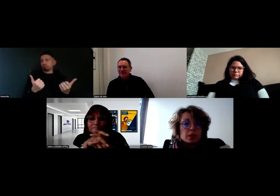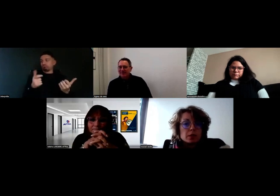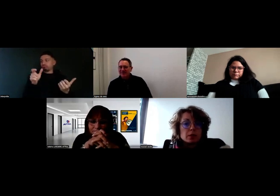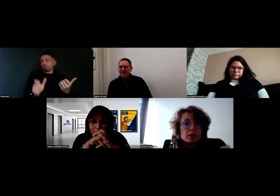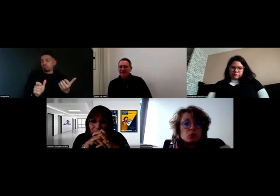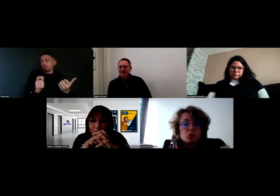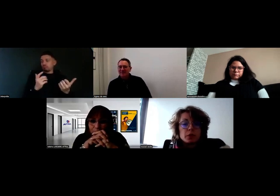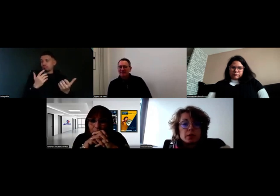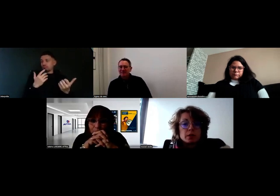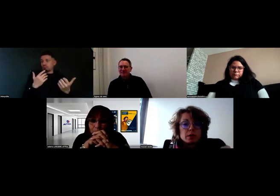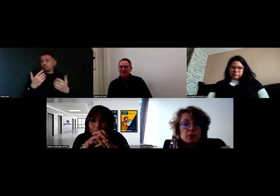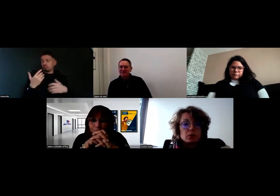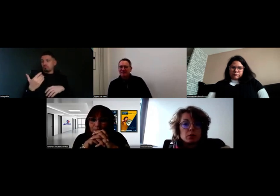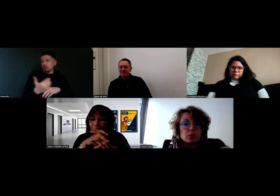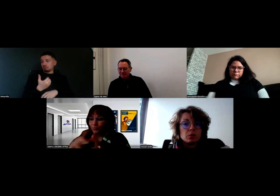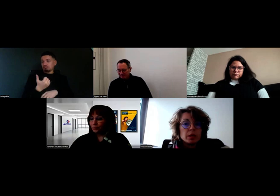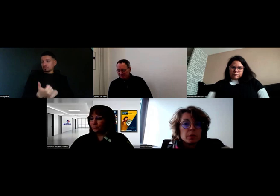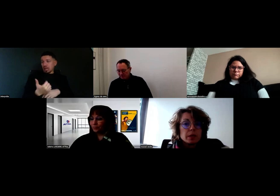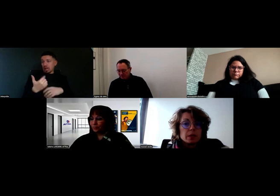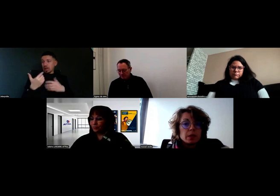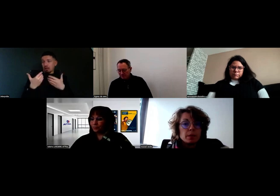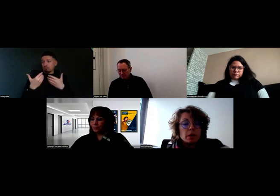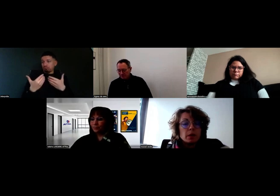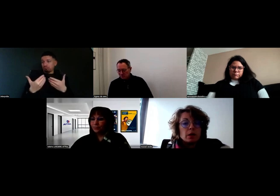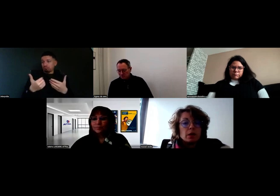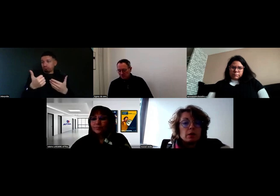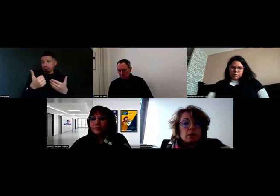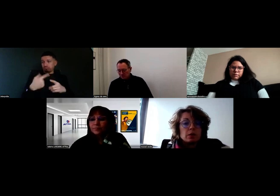ça s'est toujours bien passé et ça continue de bien se passer.